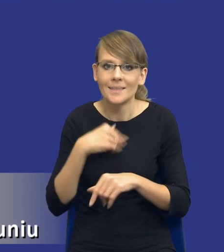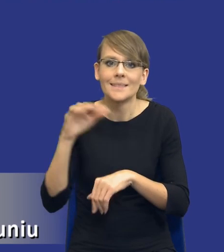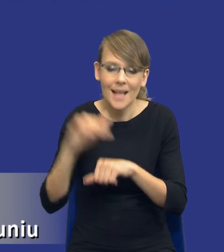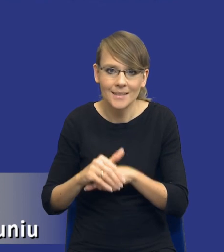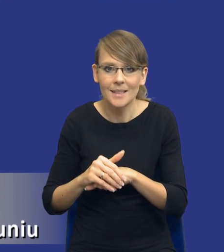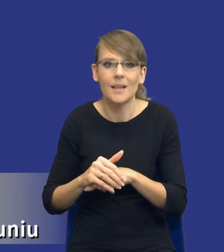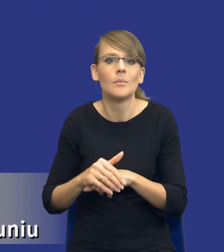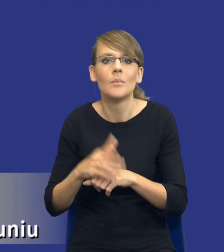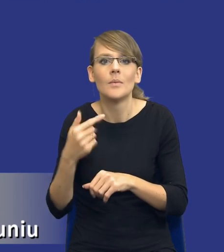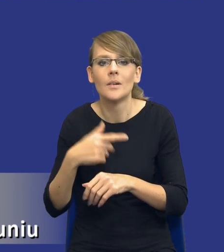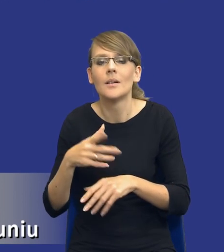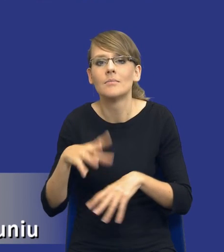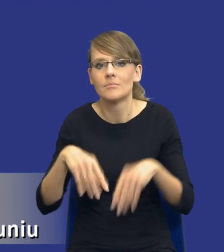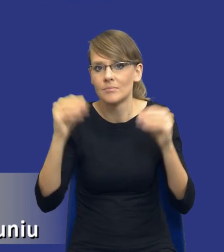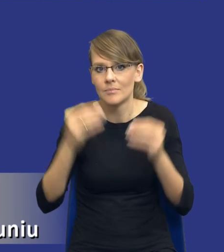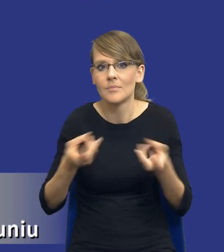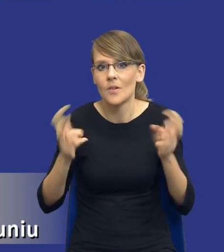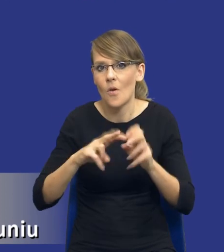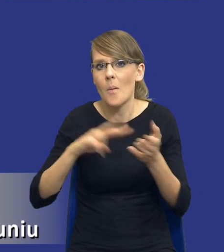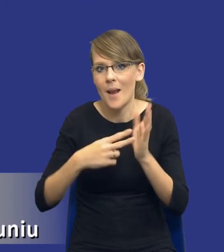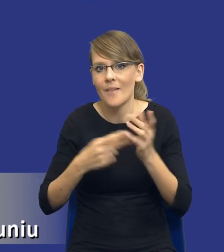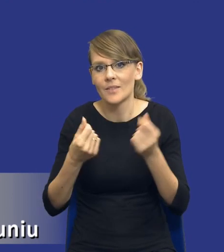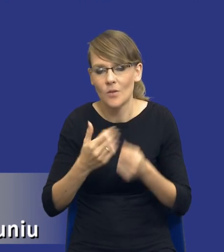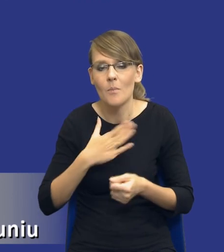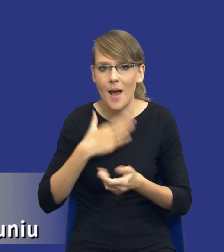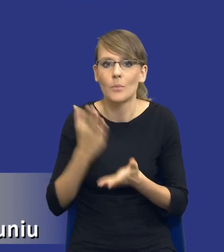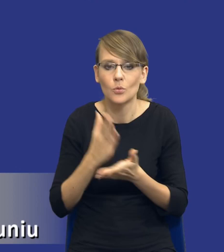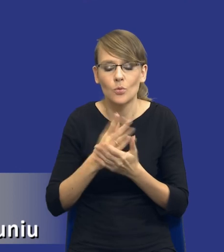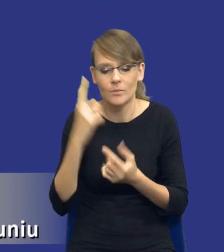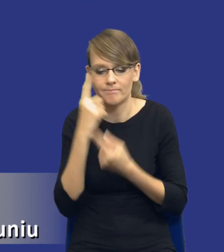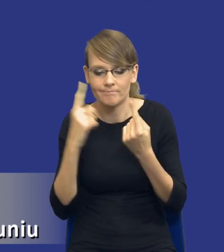założenia już przyjmujemy, tworząc plany finansowe itd. Natomiast